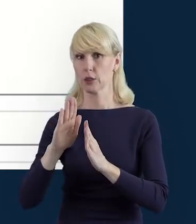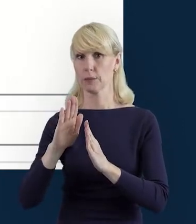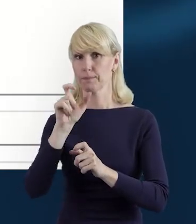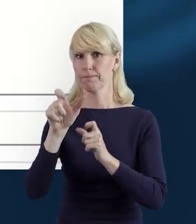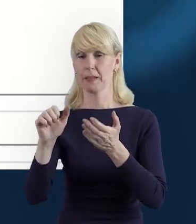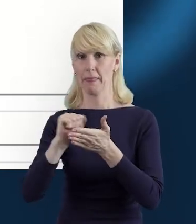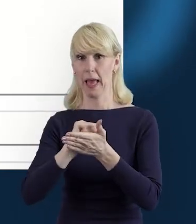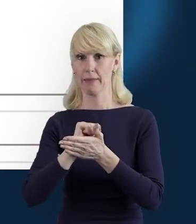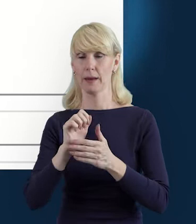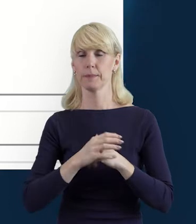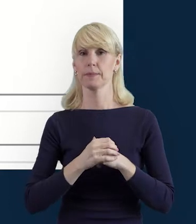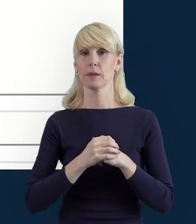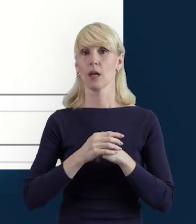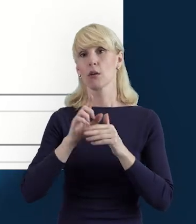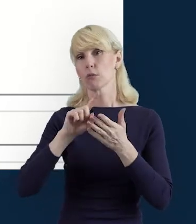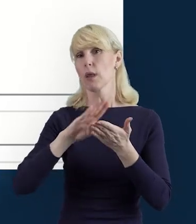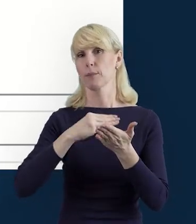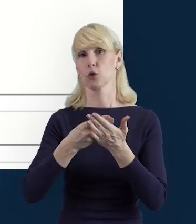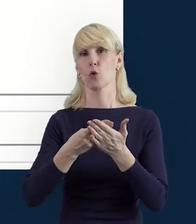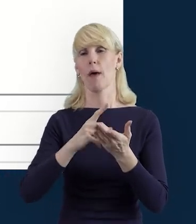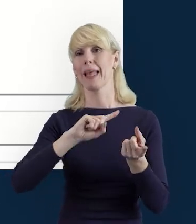I zmieni się ten status na przykład na wysłane,